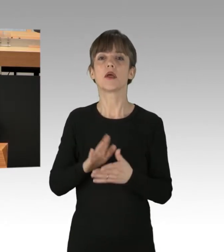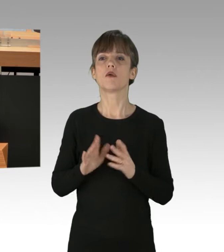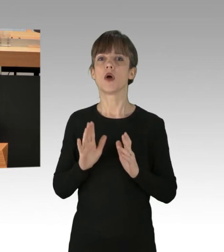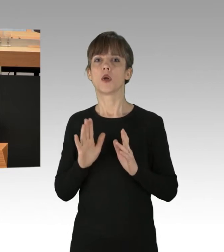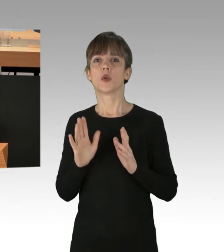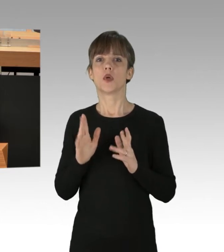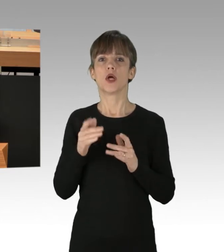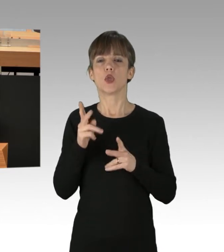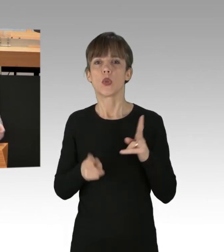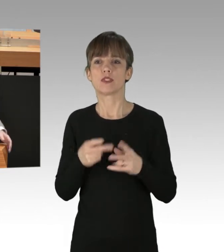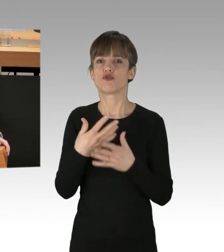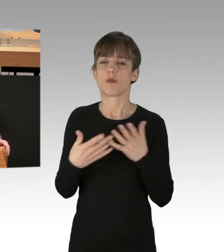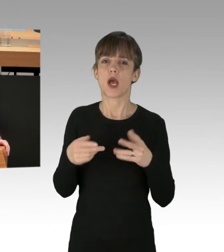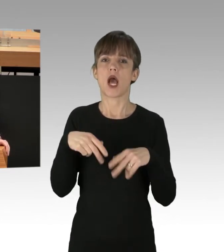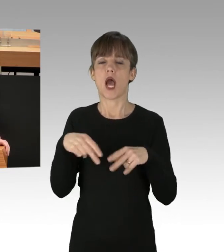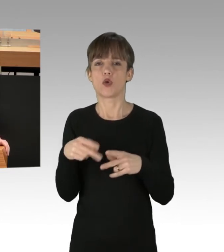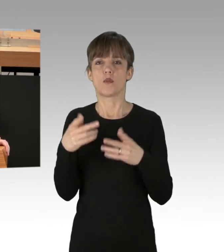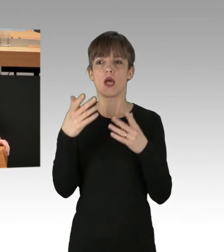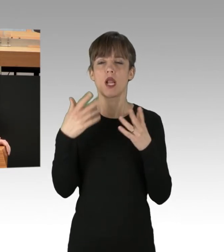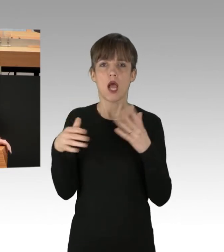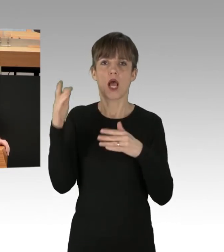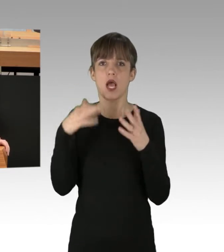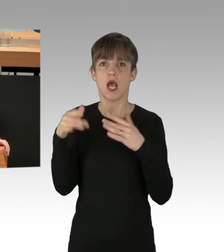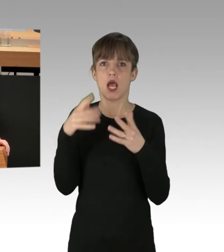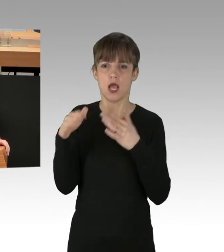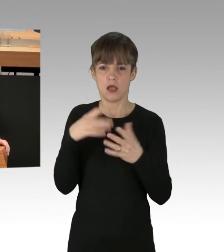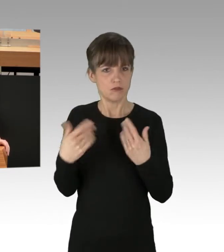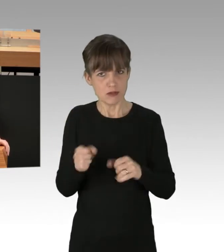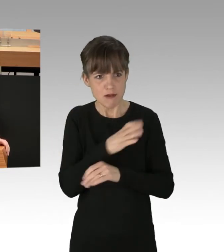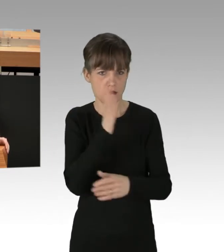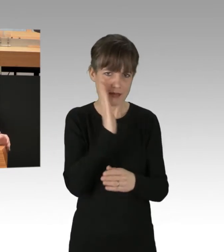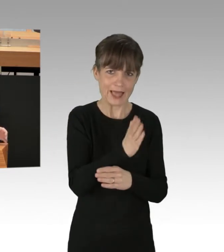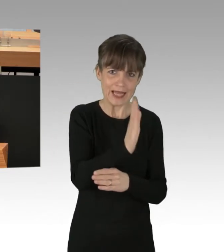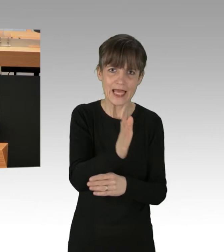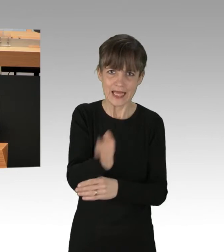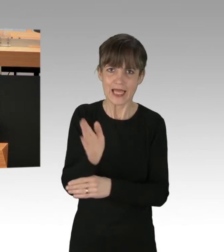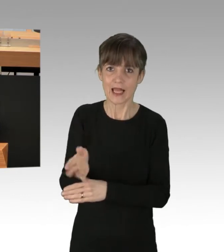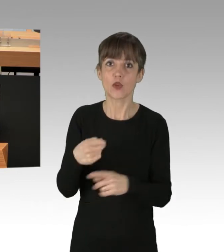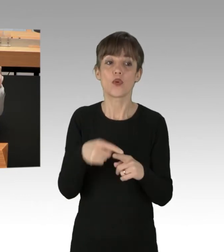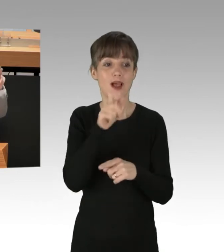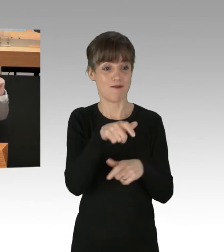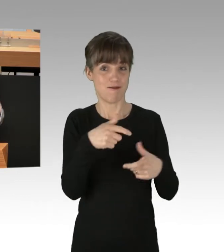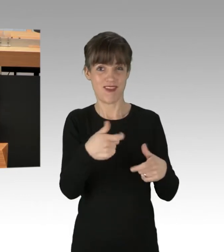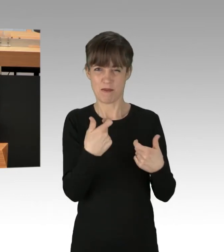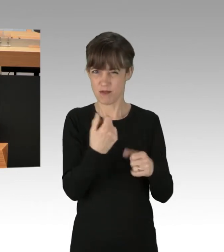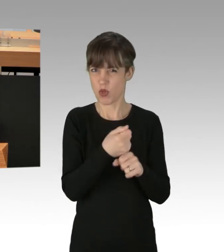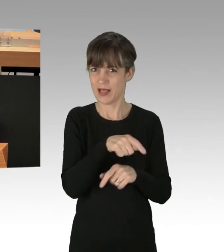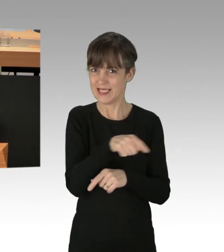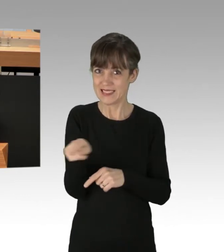über Autobahnen und Versammlungsrecht zu verstecken. Und Sie sollten den Blockierern bei dieser Gelegenheit auch gleich erklären, dass eine vermeintliche Notlage